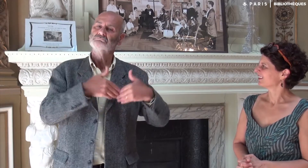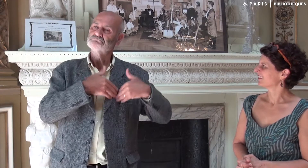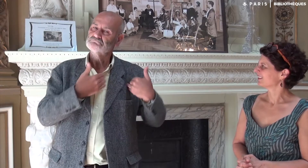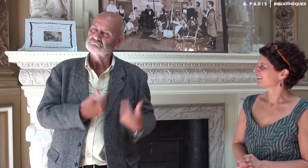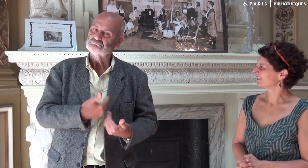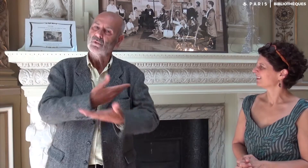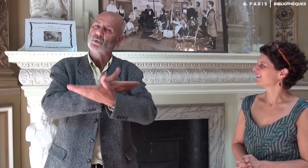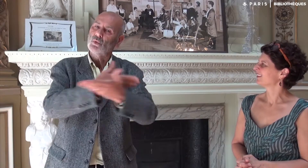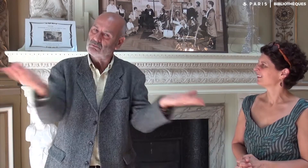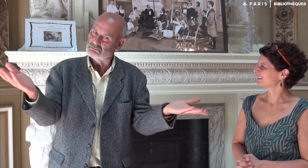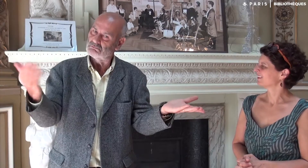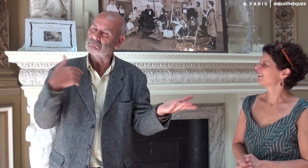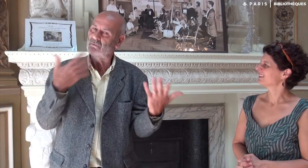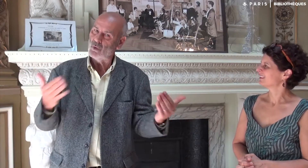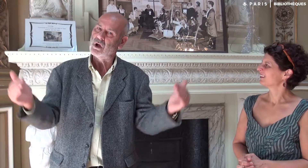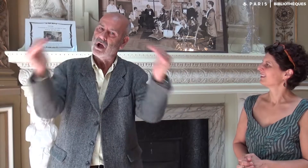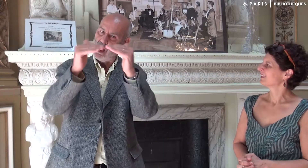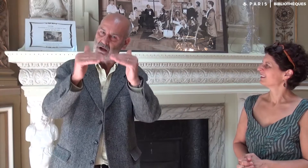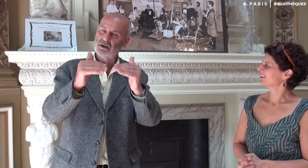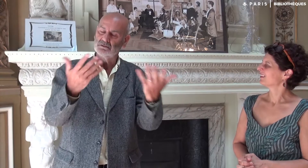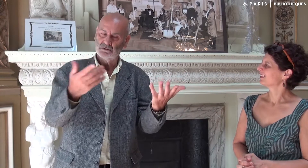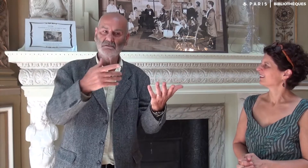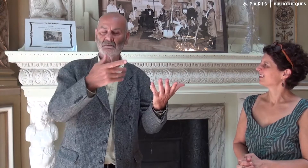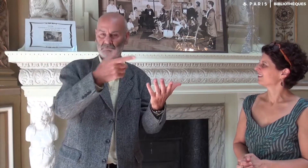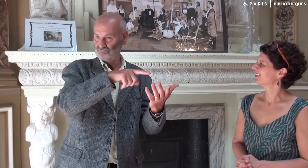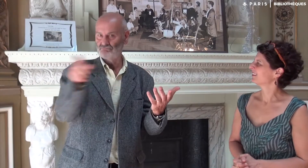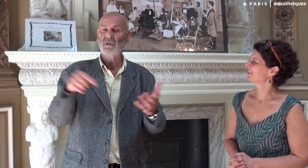Ce projet a été mis en place avec tout mon cœur et pour tous !